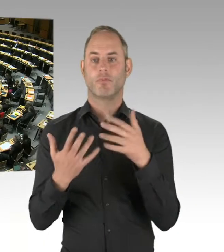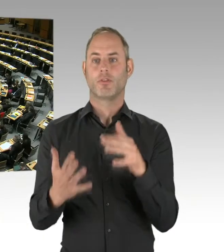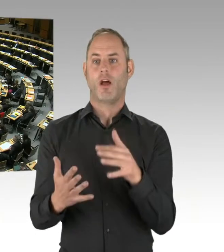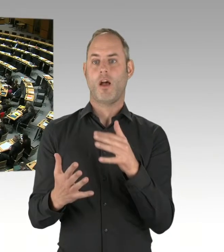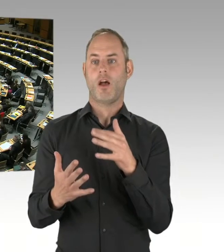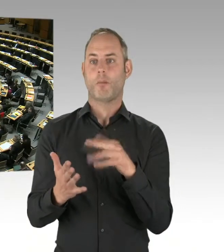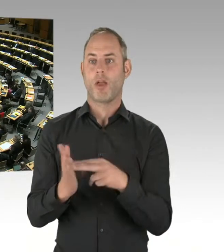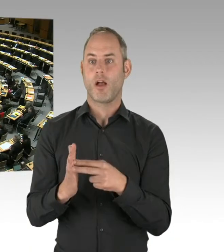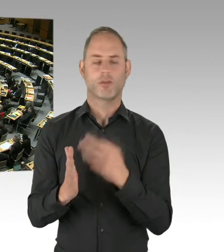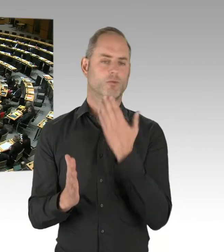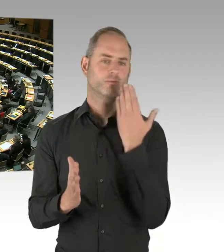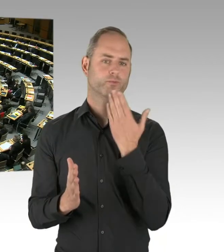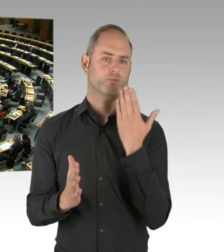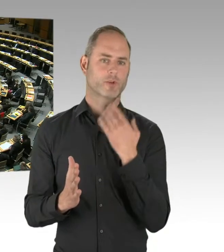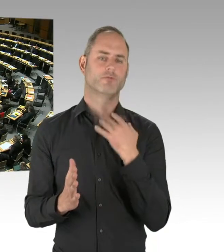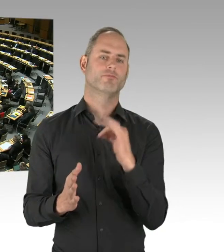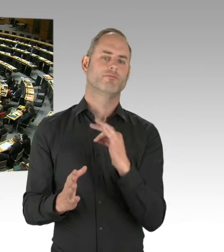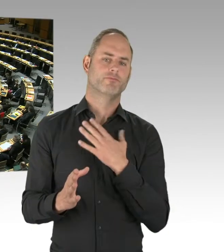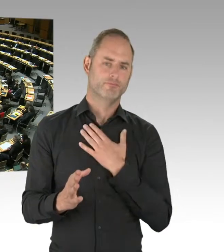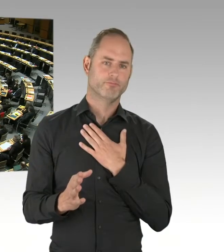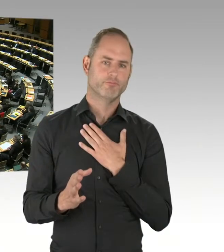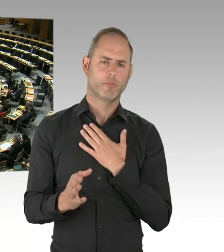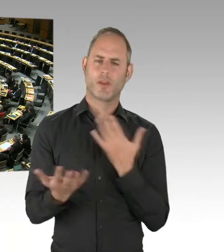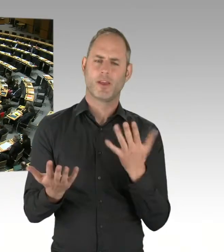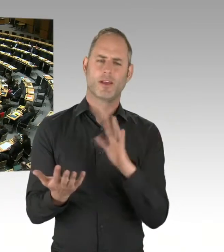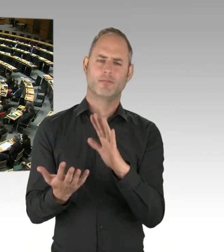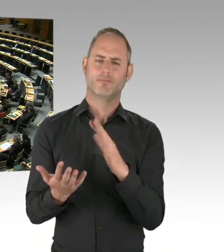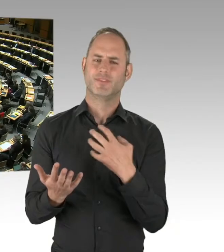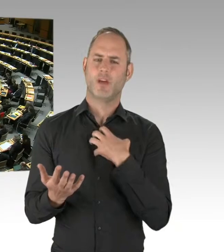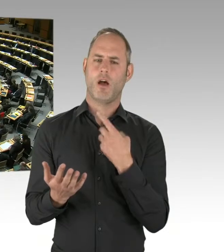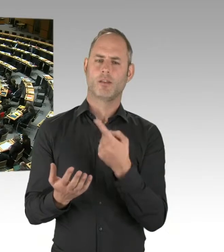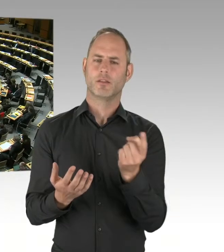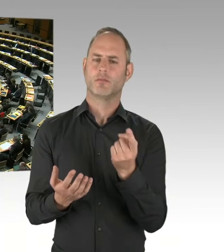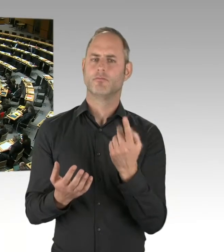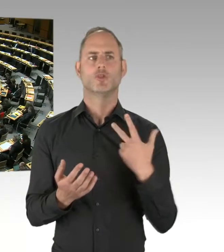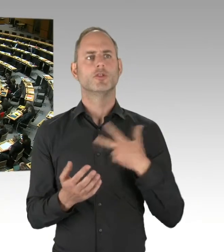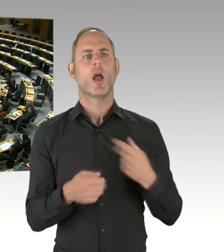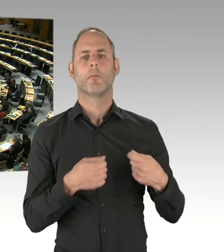(Präsidium) Frau Senatorin, bitte schön. (Rednerwechsel) Also, meiner Kenntnis nach